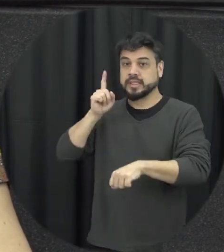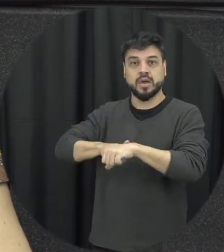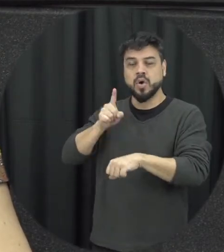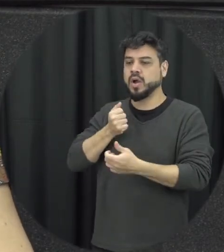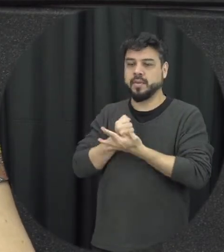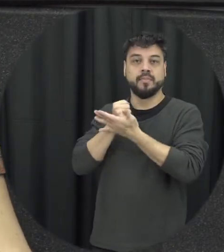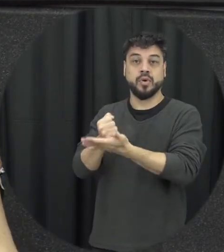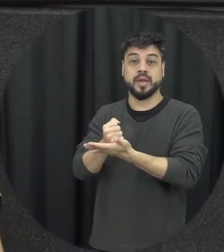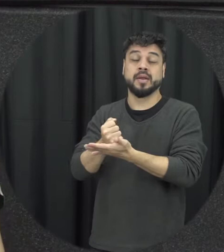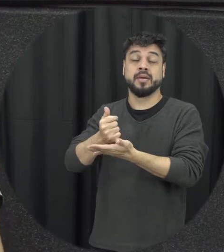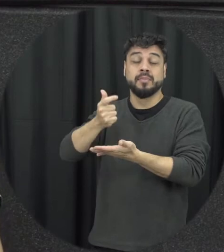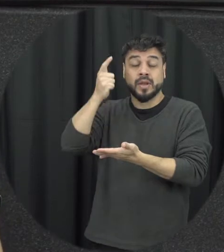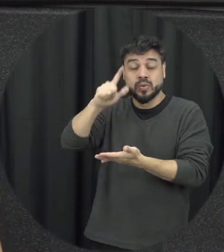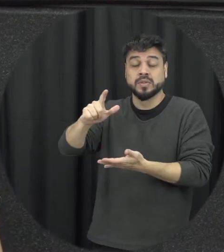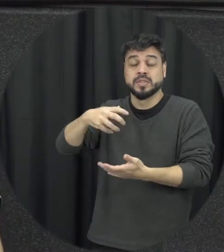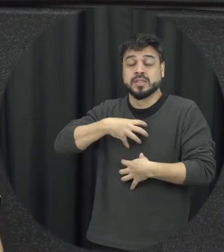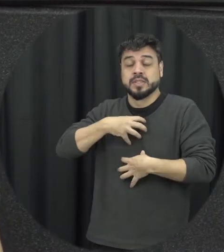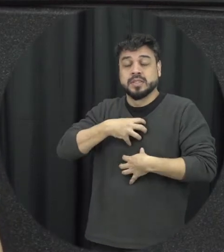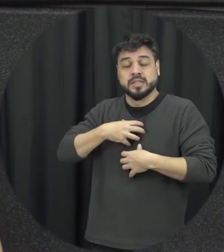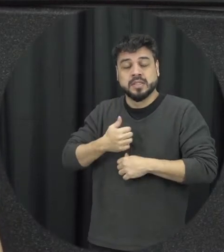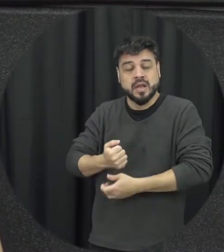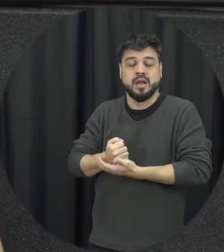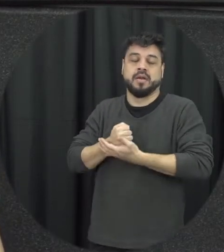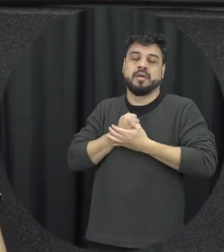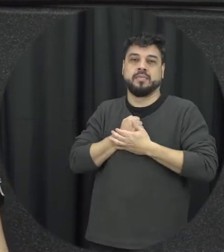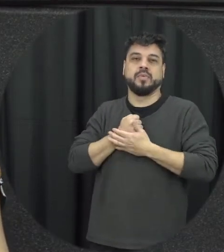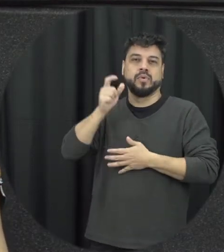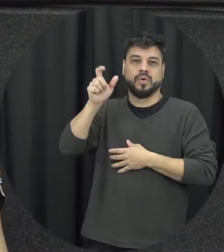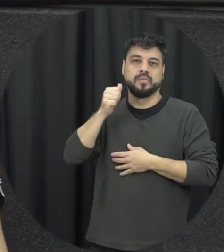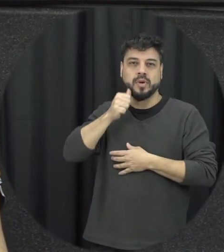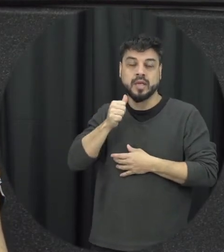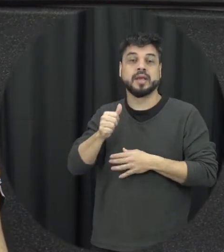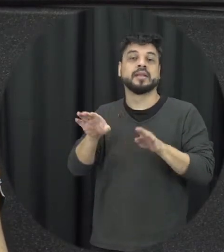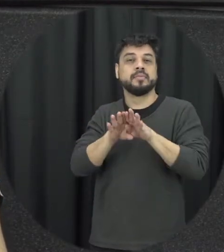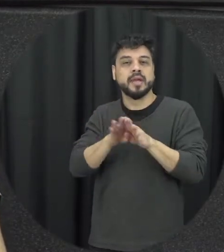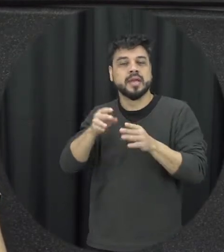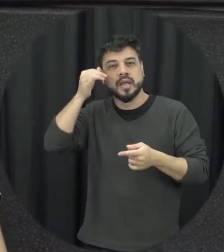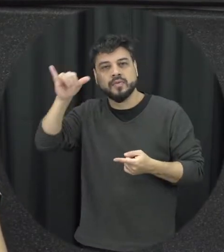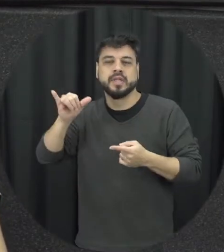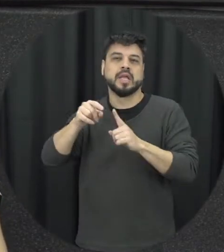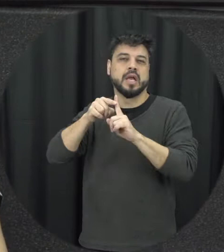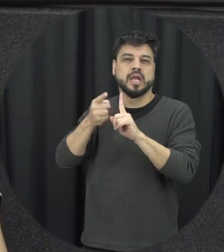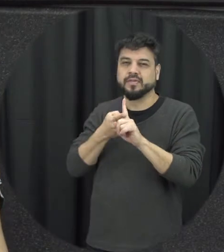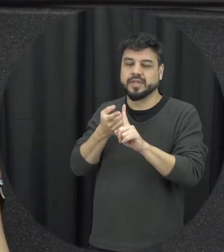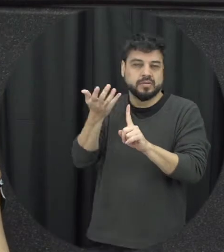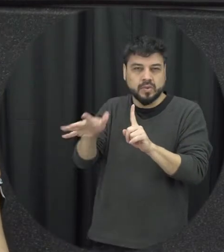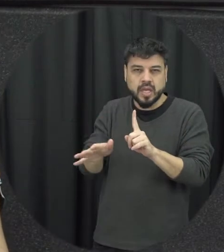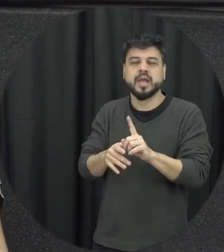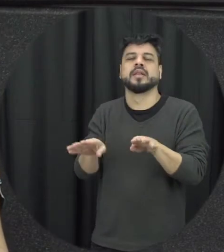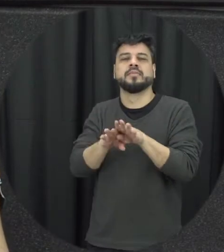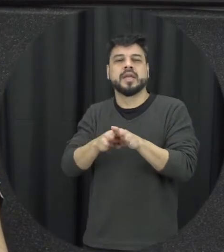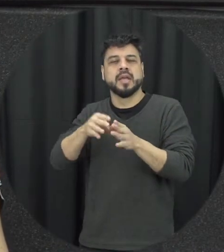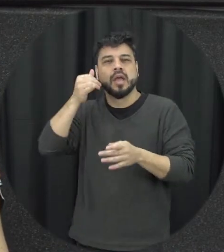ela consiga ter todo esse amparo para evitar uma gravidez indesejada para evitar né contrair uma